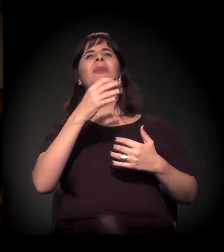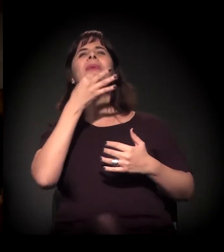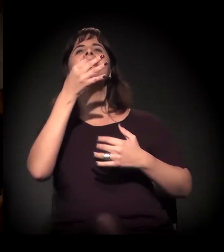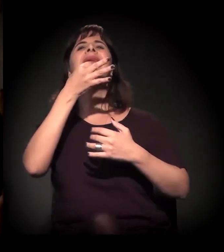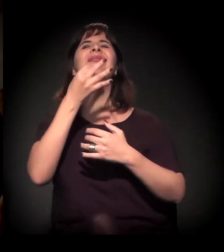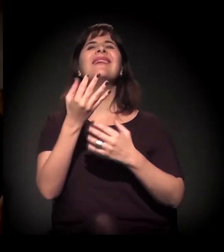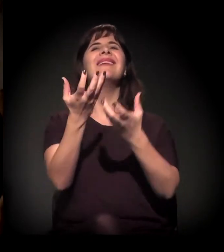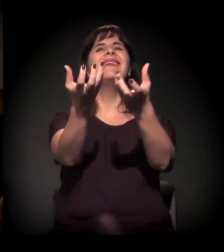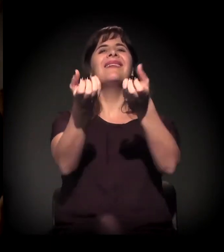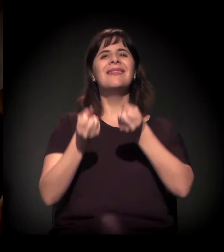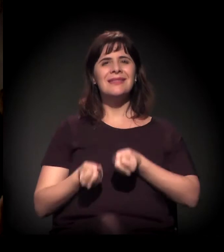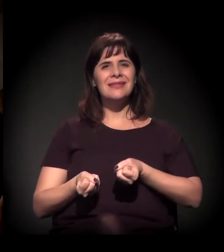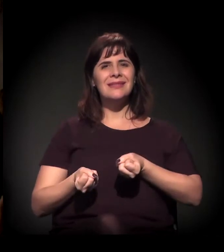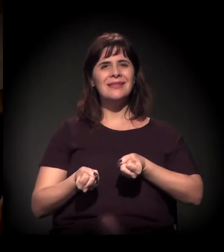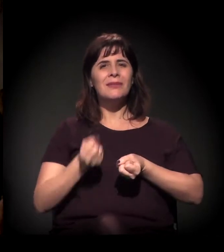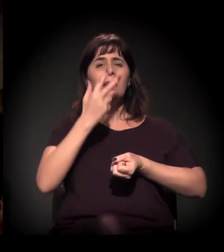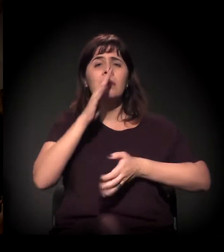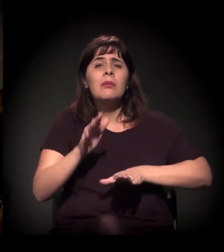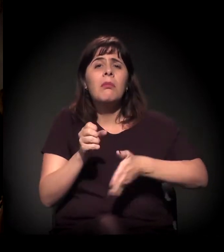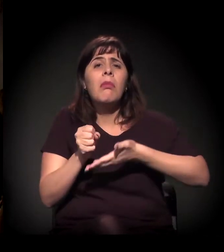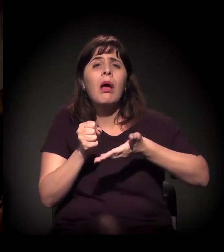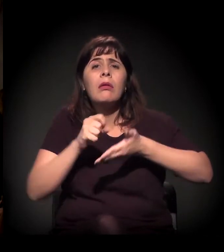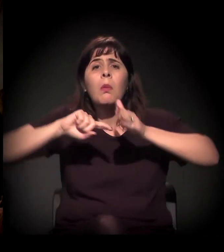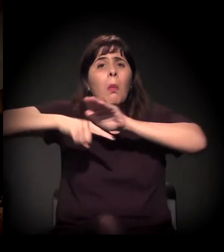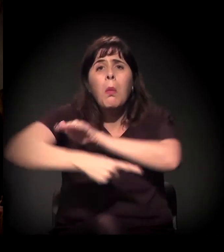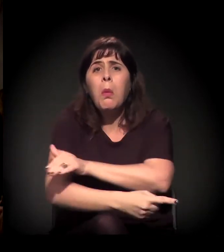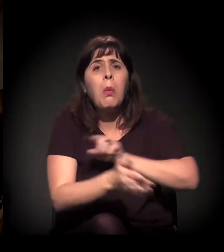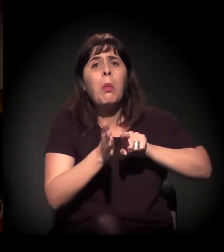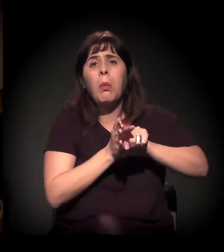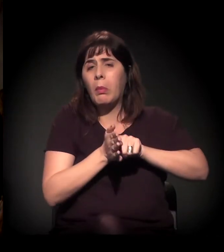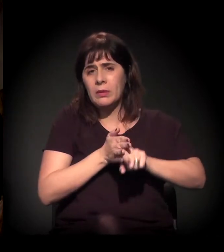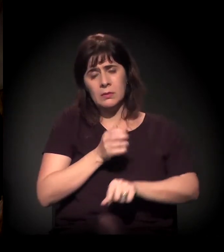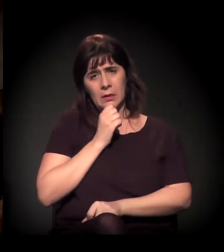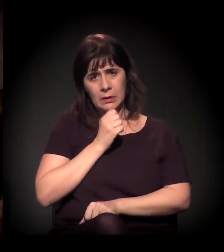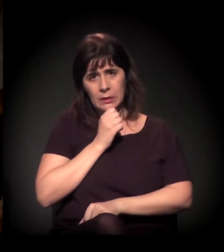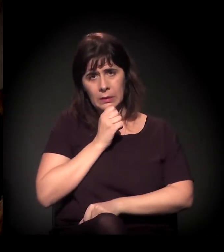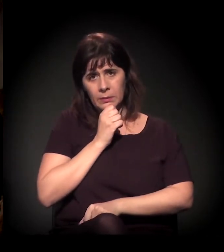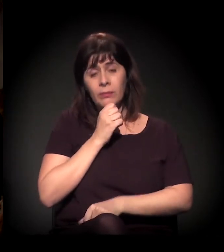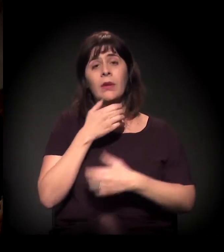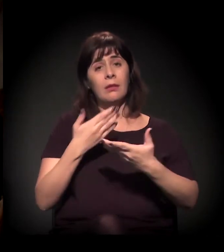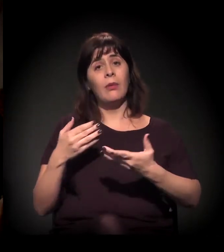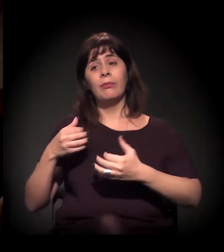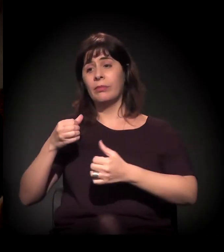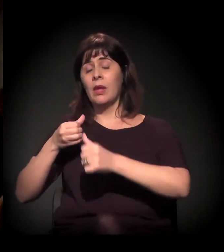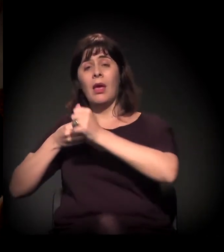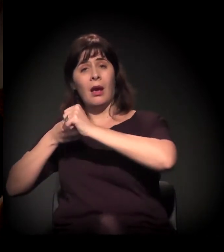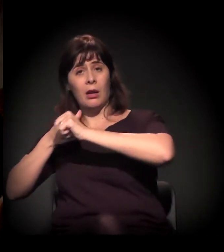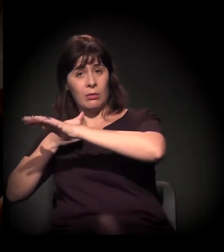Então, A Craco Resiste surge a partir disso. E ali a gente tem diversos processos.